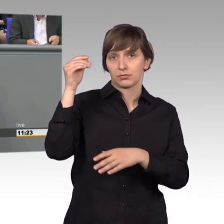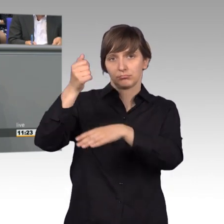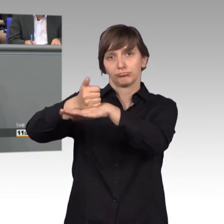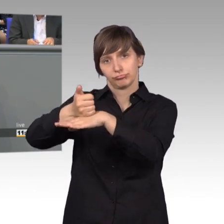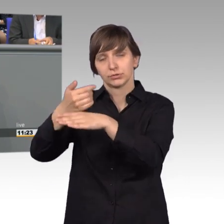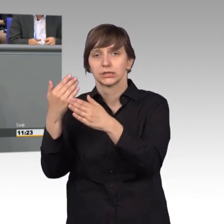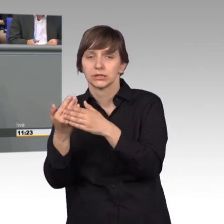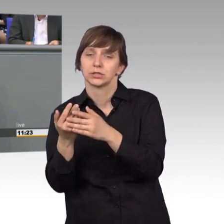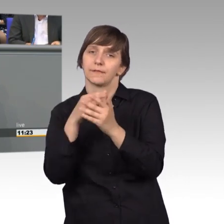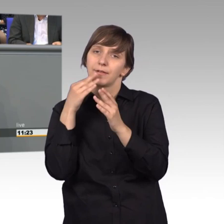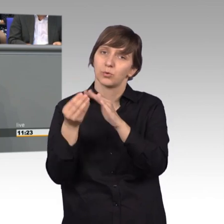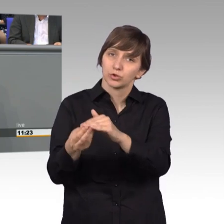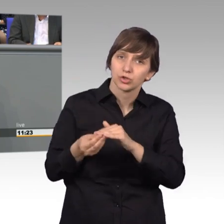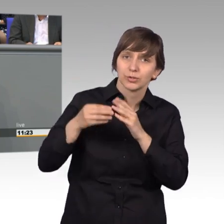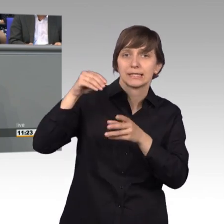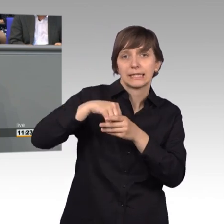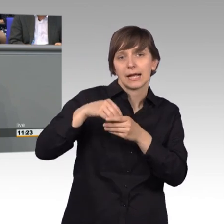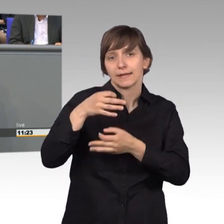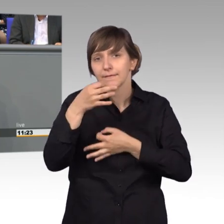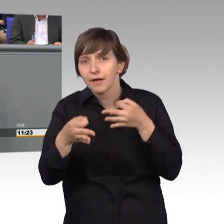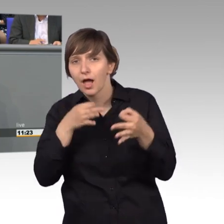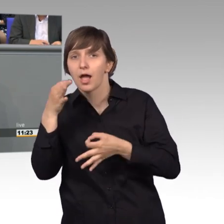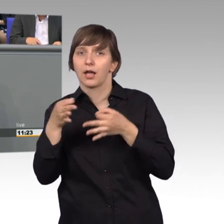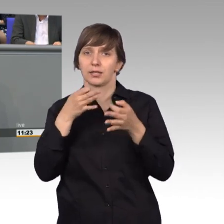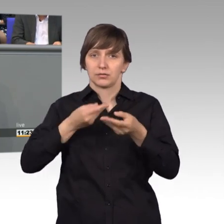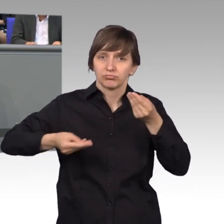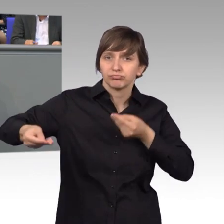bei inhaltlichen Fragen ganz besonders und direkt auch zur Verfügung.